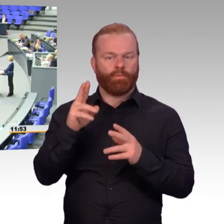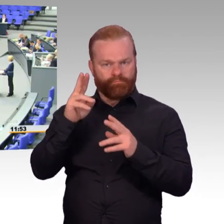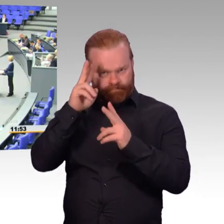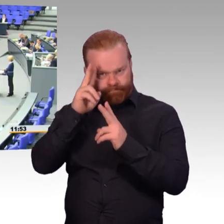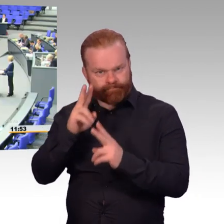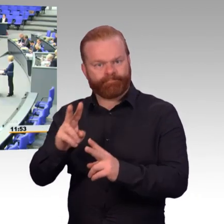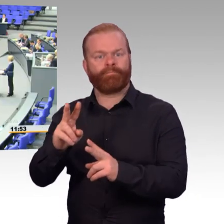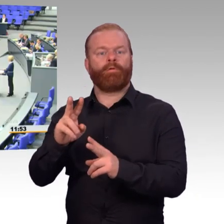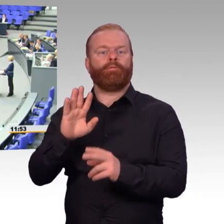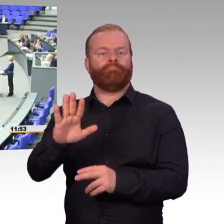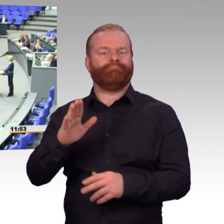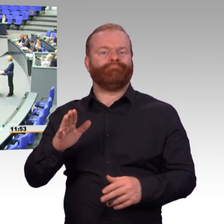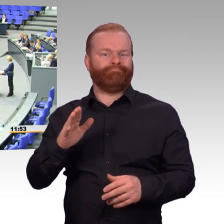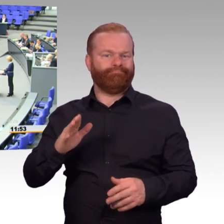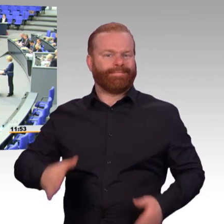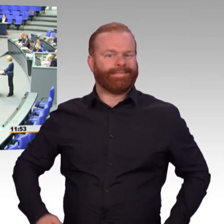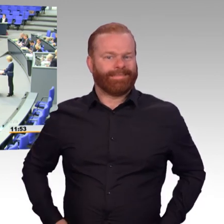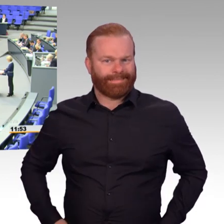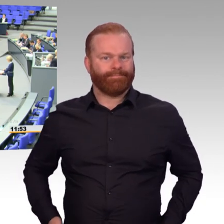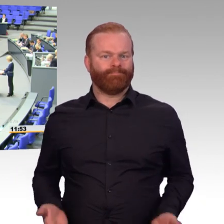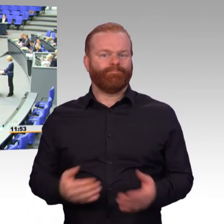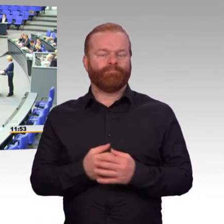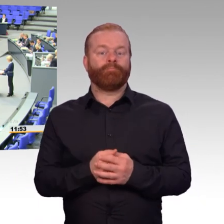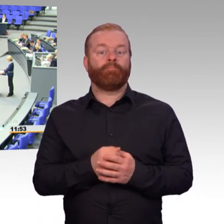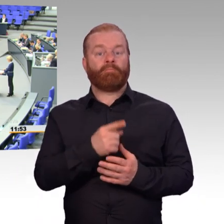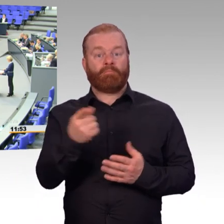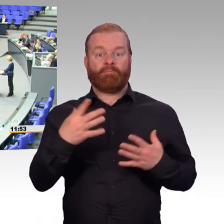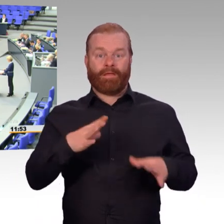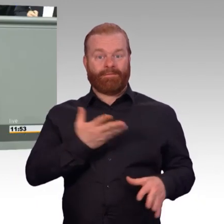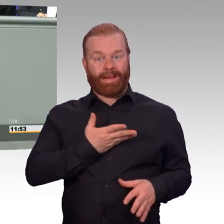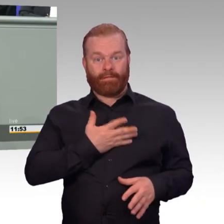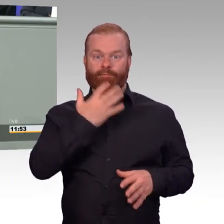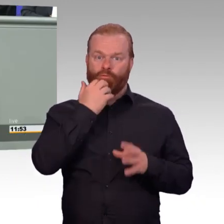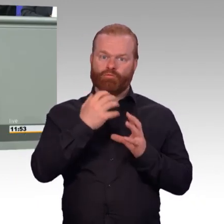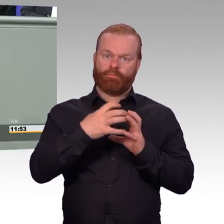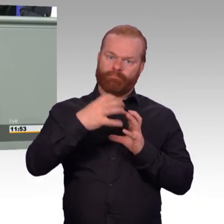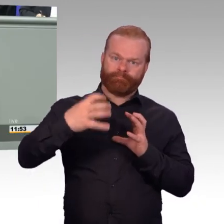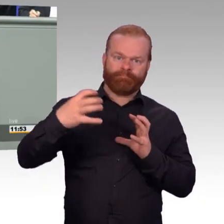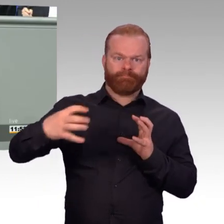Wir tun auch etwas für unsere Reservedienstleistenden. Sie bekommen Zulagen und Zuschläge,